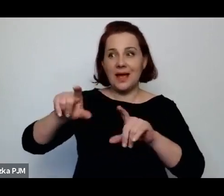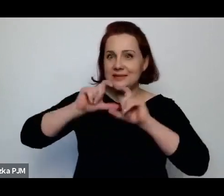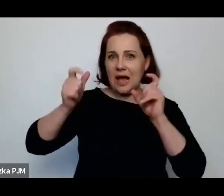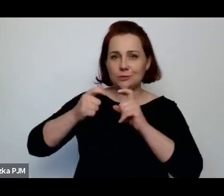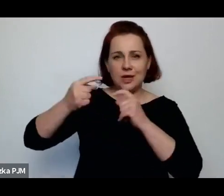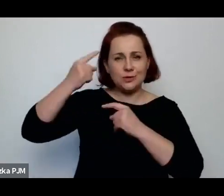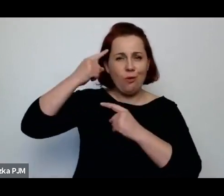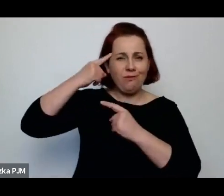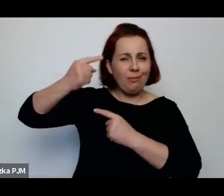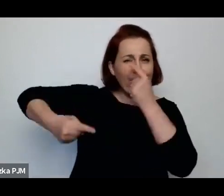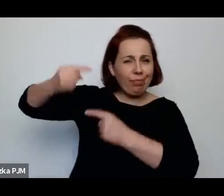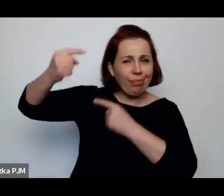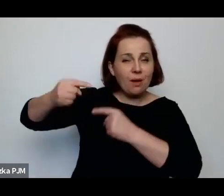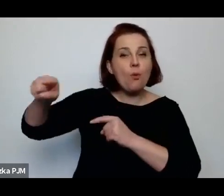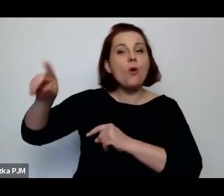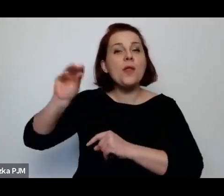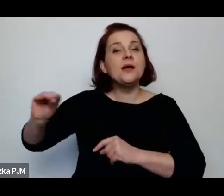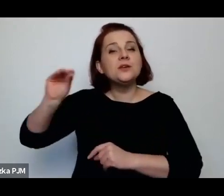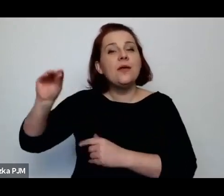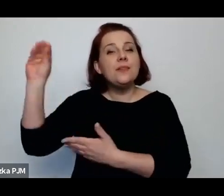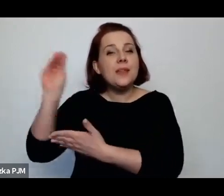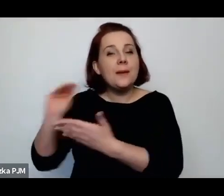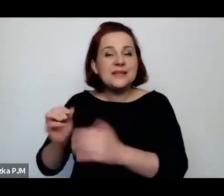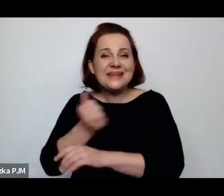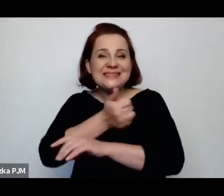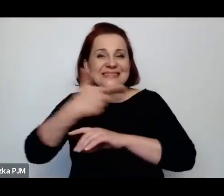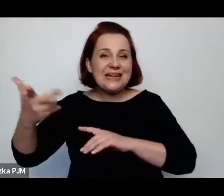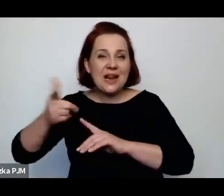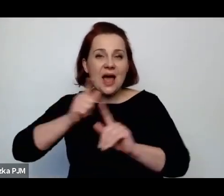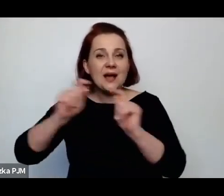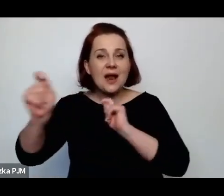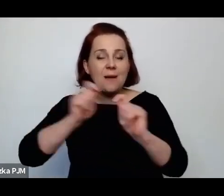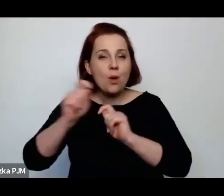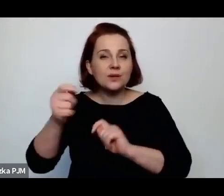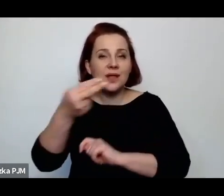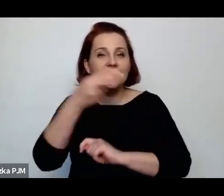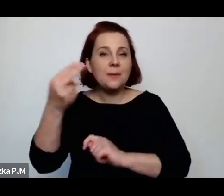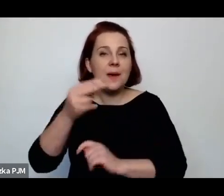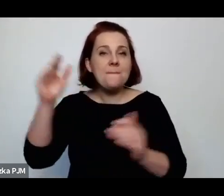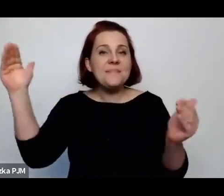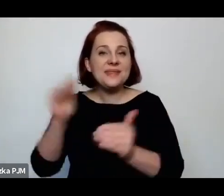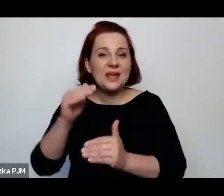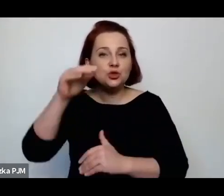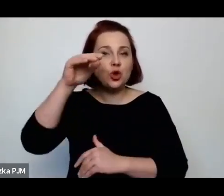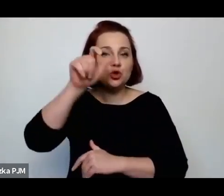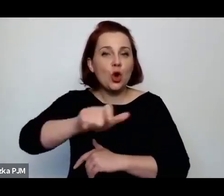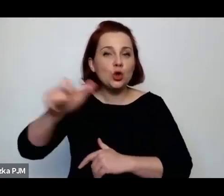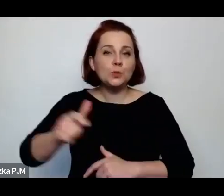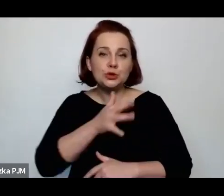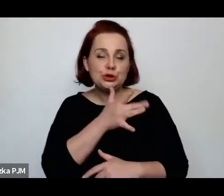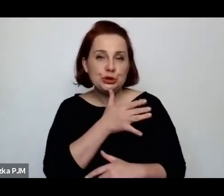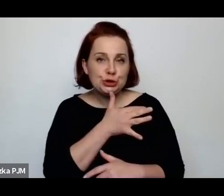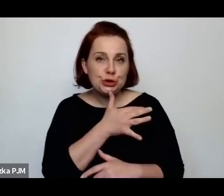Dlatego że Melcer jeszcze napisała cały cykl reportaży o mniejszości żydowskiej w Warszawie